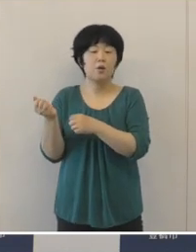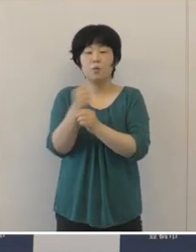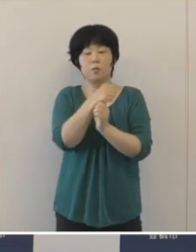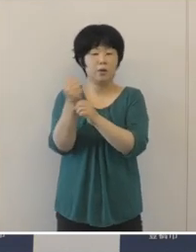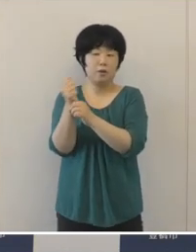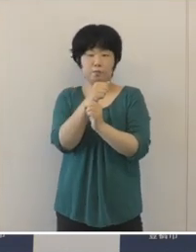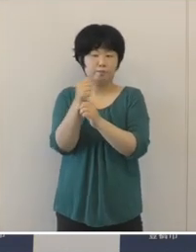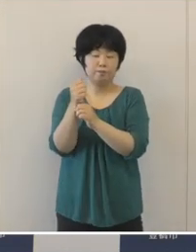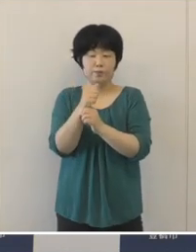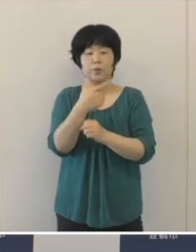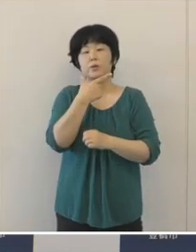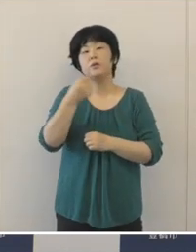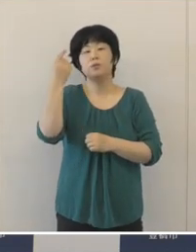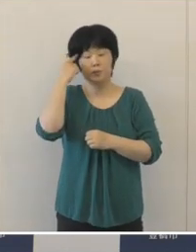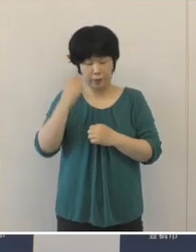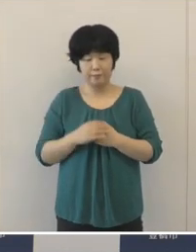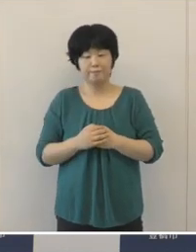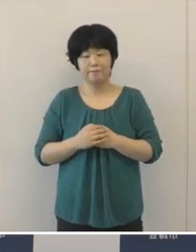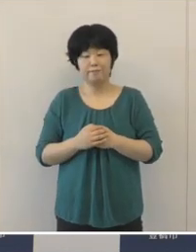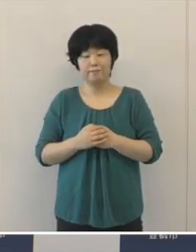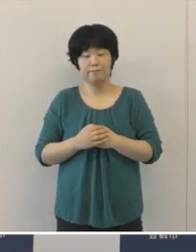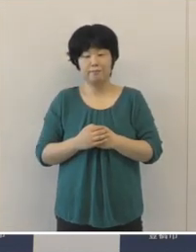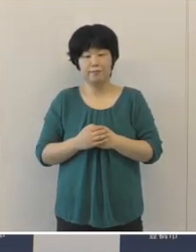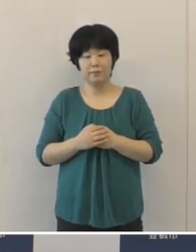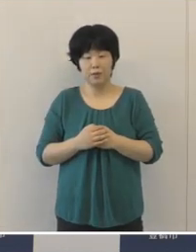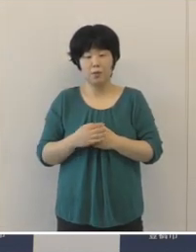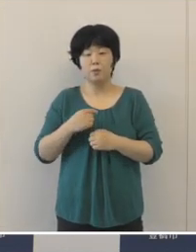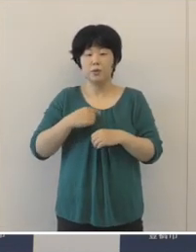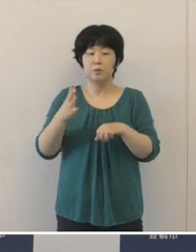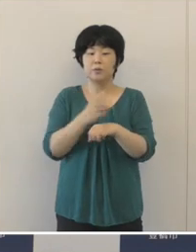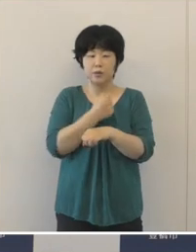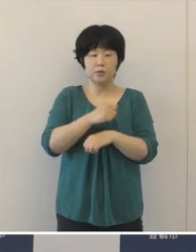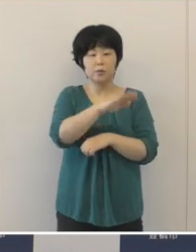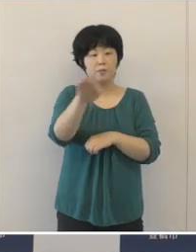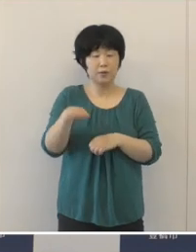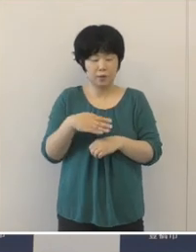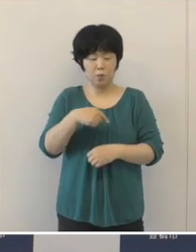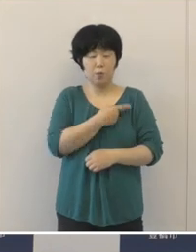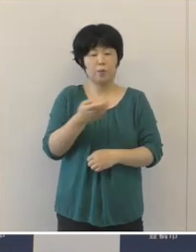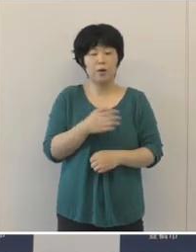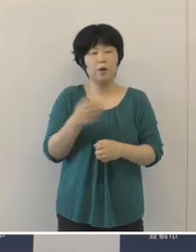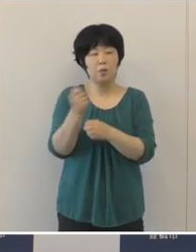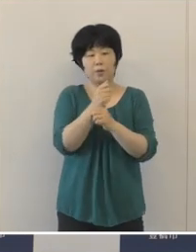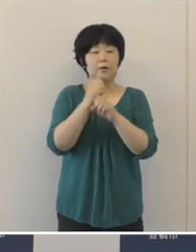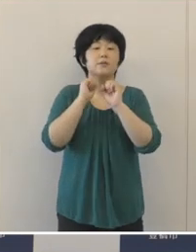温かいエールを送っていただきたいと思います。 選手の皆さんを心から応援しております。 以上です。